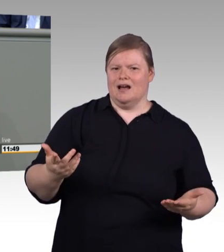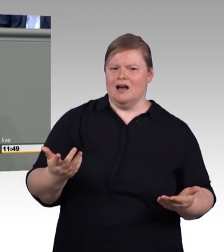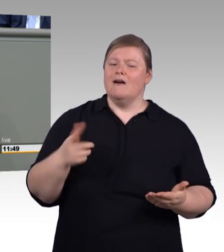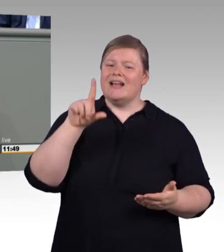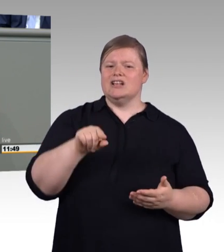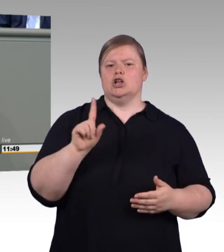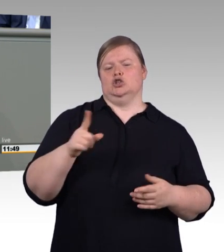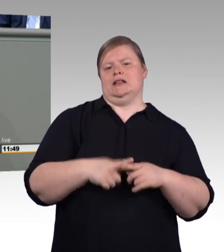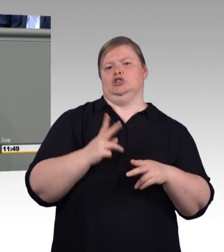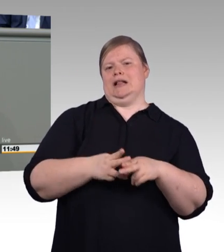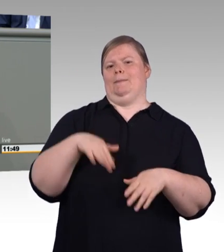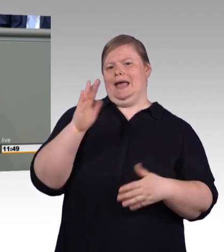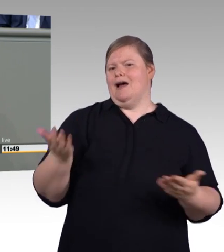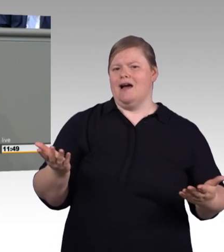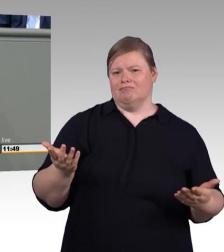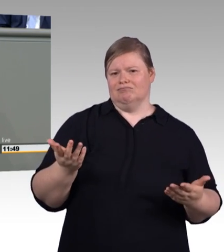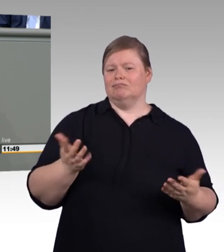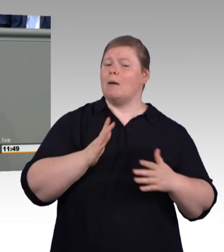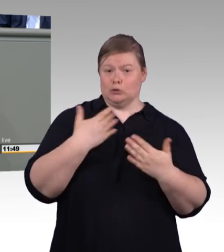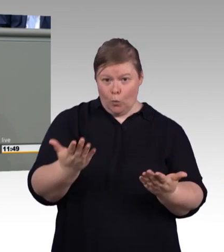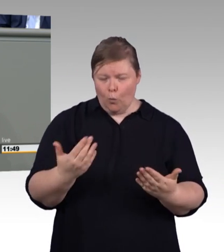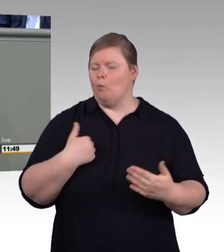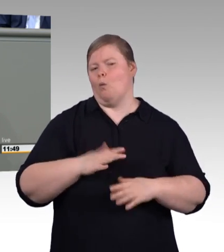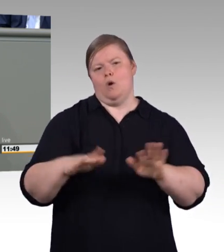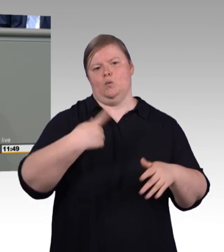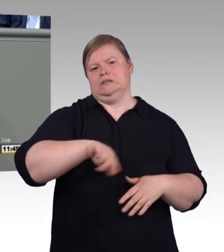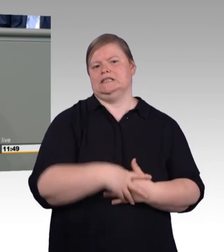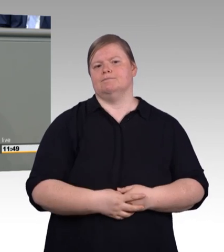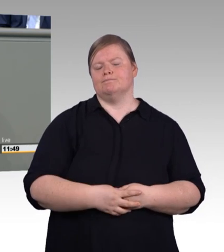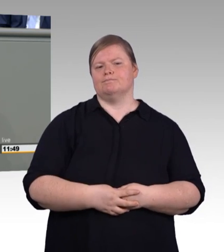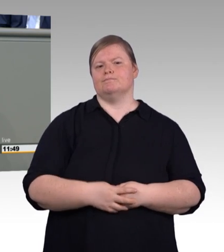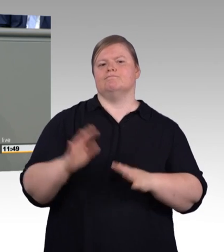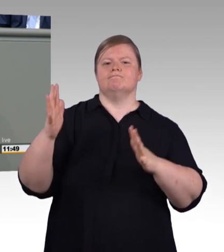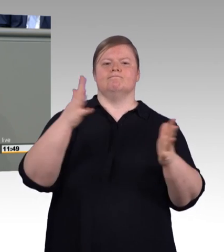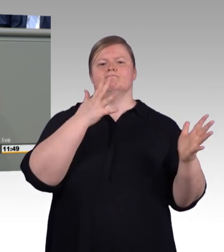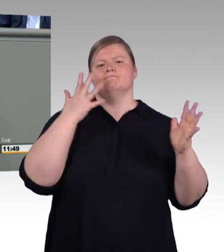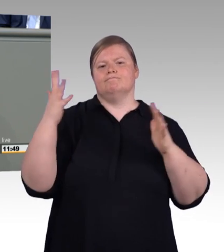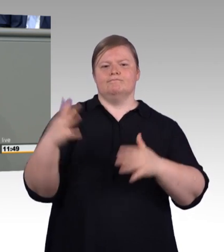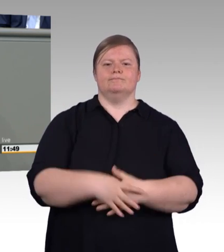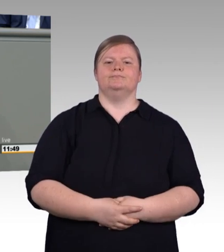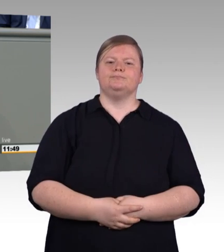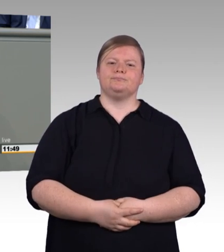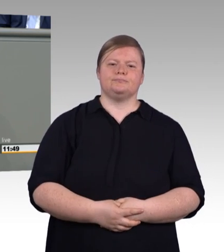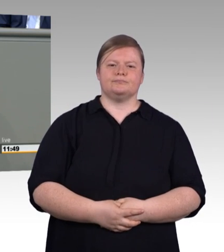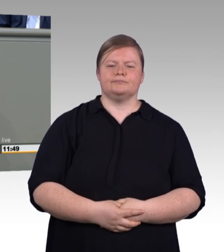noch eine individuelle Entscheidung ist. In diesem Land gibt es eine freie Wahl zur Berufswahl und nicht eine vorgesetzte und definierte